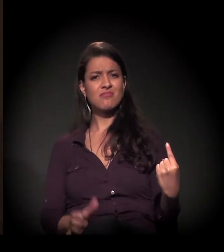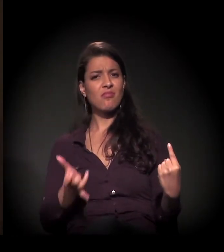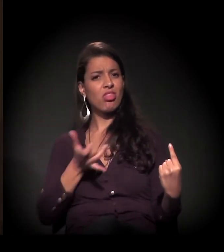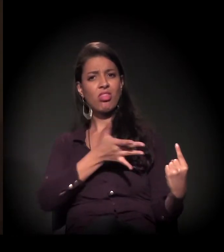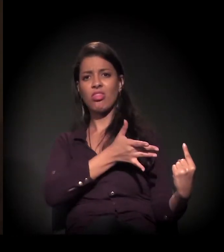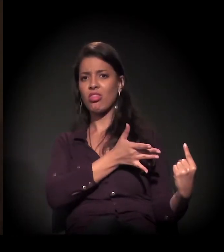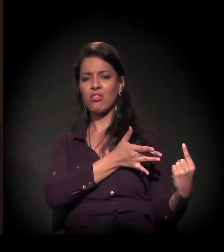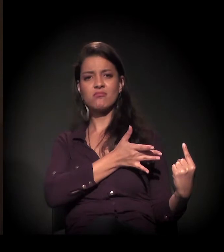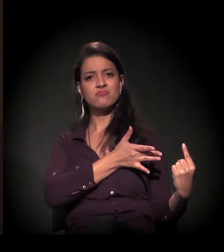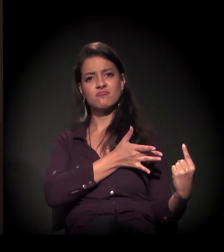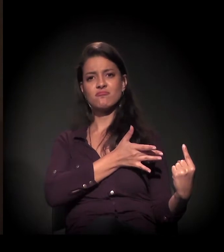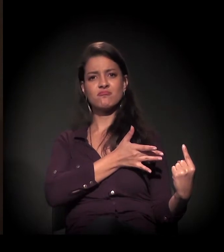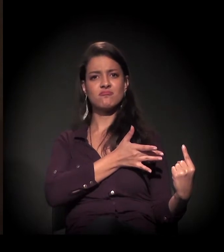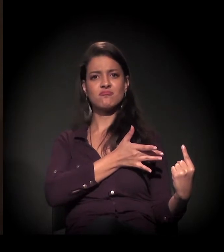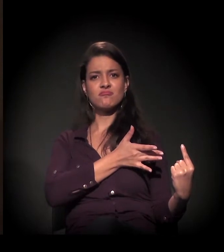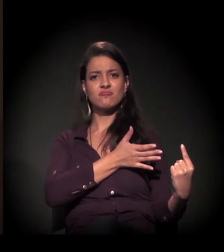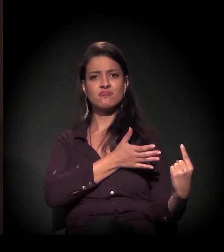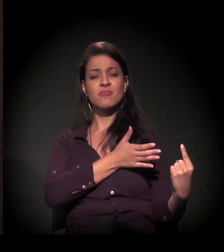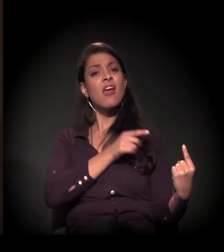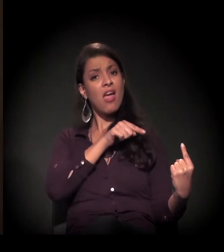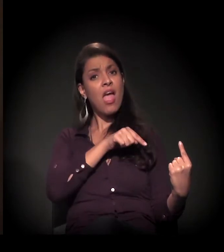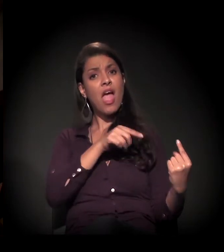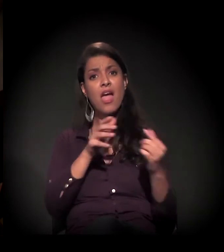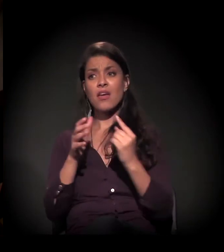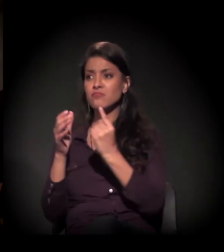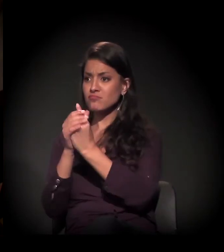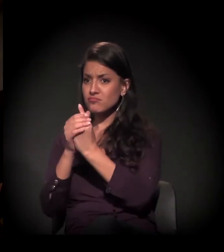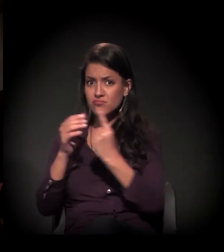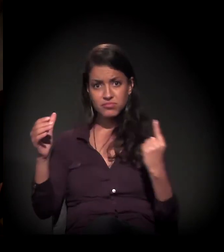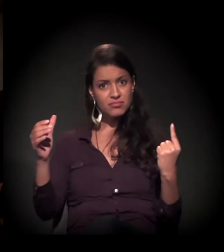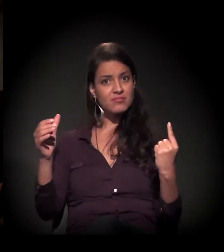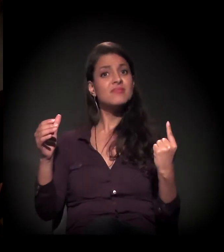no abandono solitário; ele é um solitário, ele é sozinho.